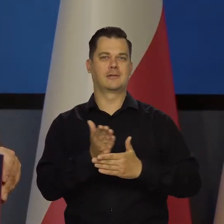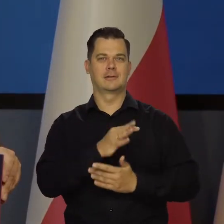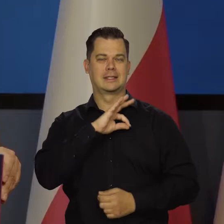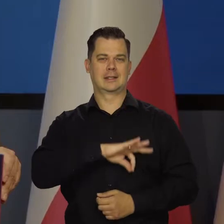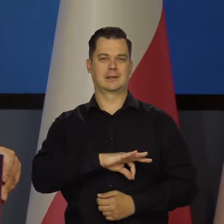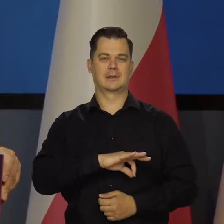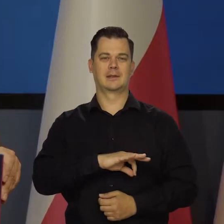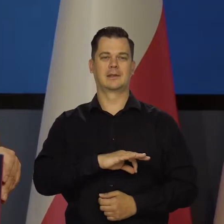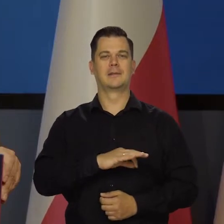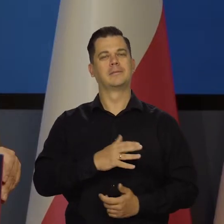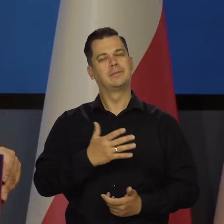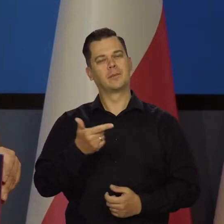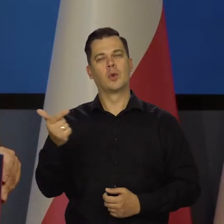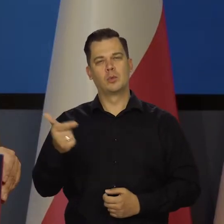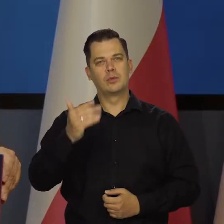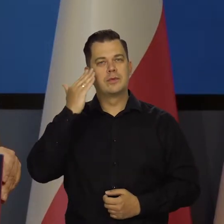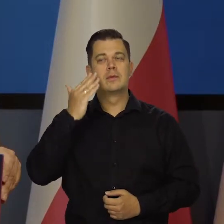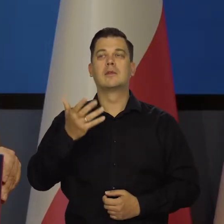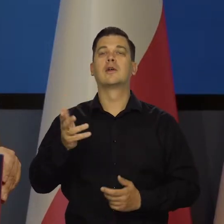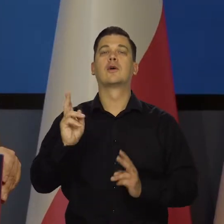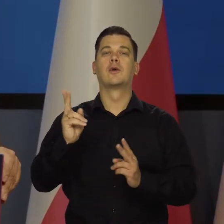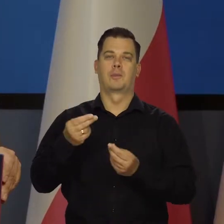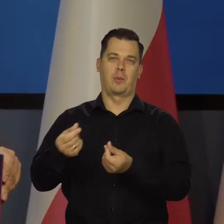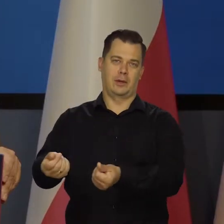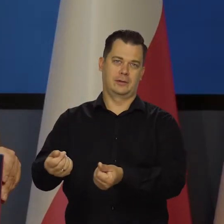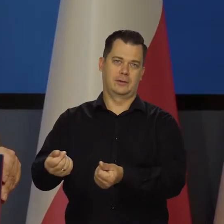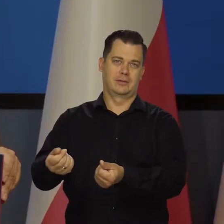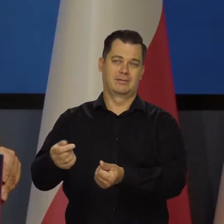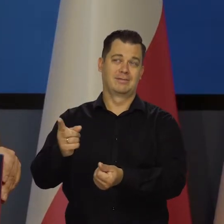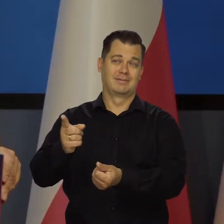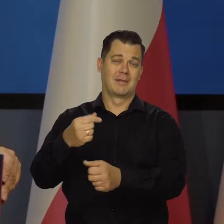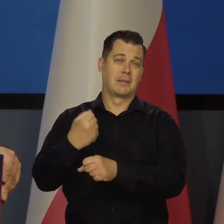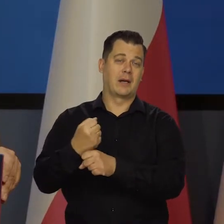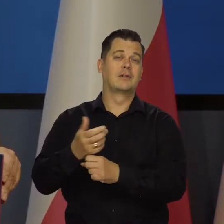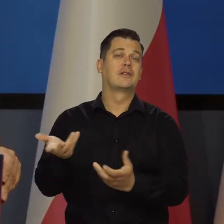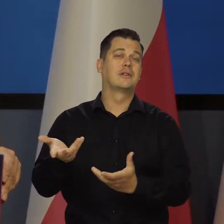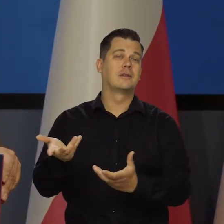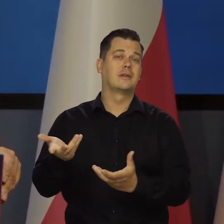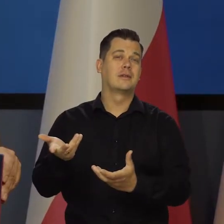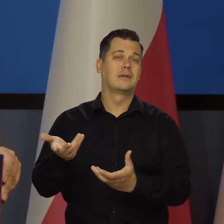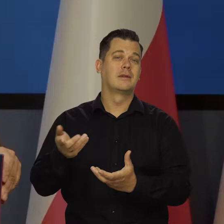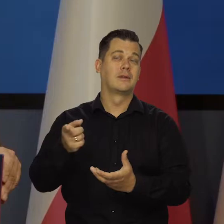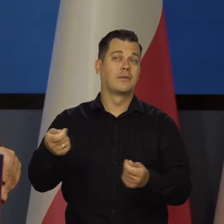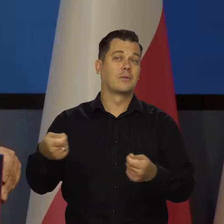Trzeba zawsze zobaczyć gdzie pobierają wynagrodzenie, gdzie mają etat, jak są związani itd.